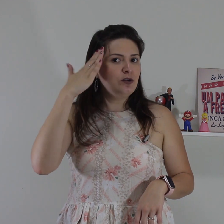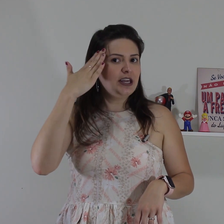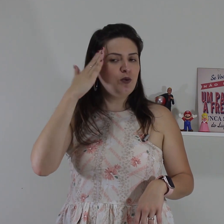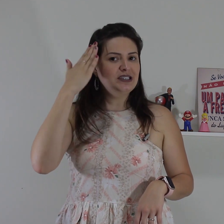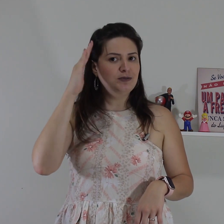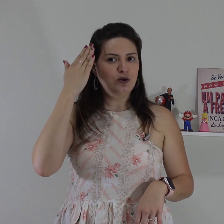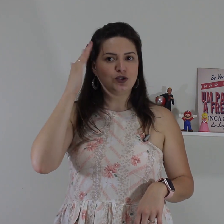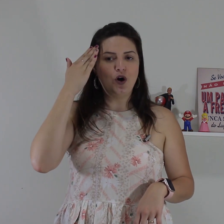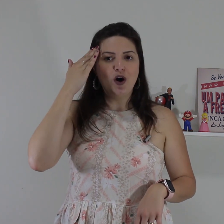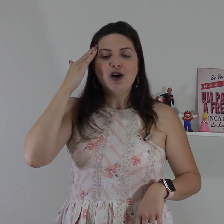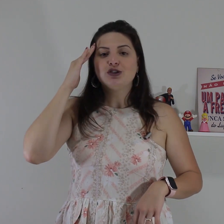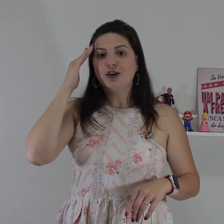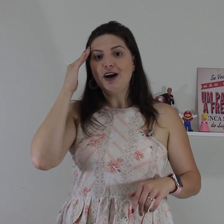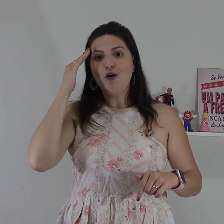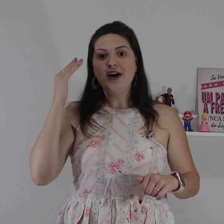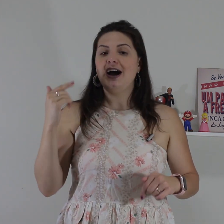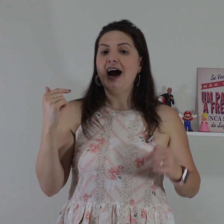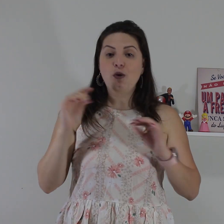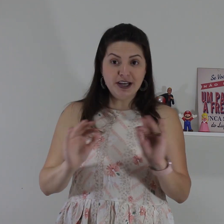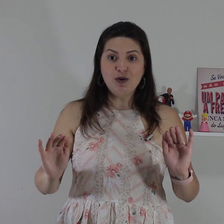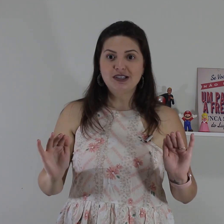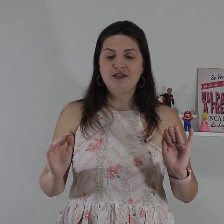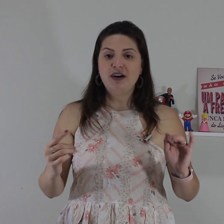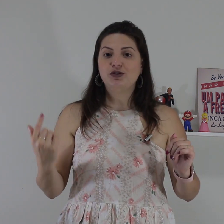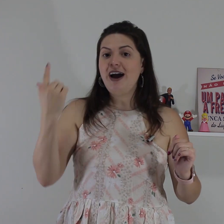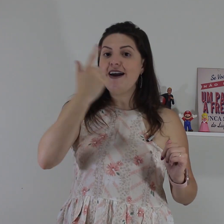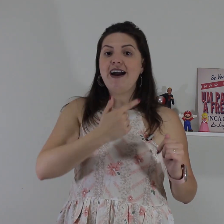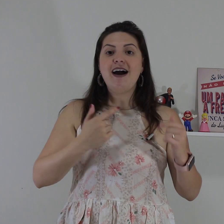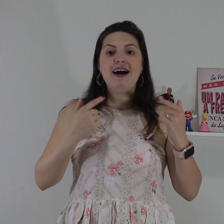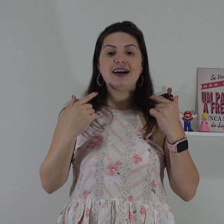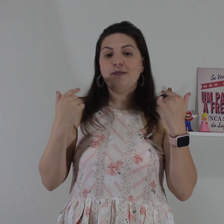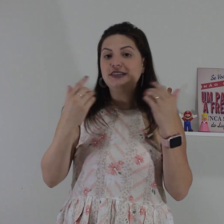movimento aqui com as mãos ó só que agora a única coisa que vai mudar é a